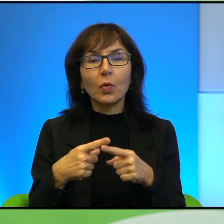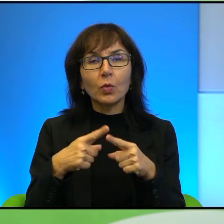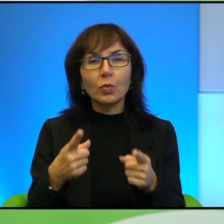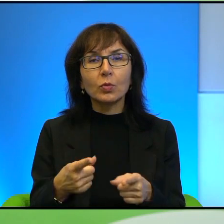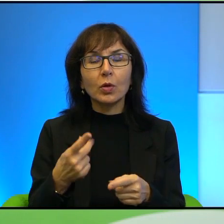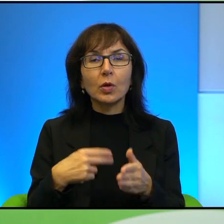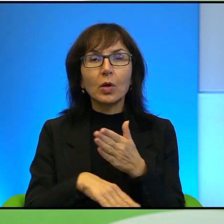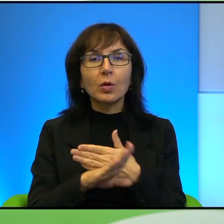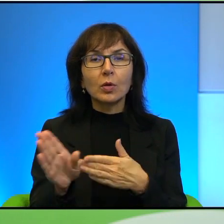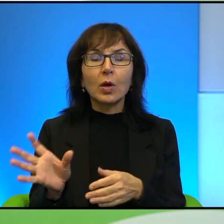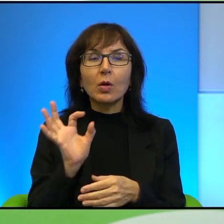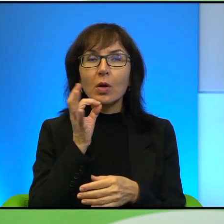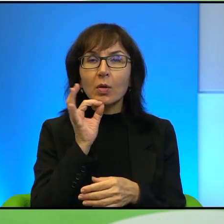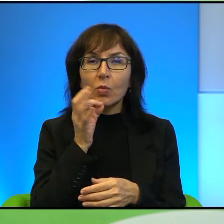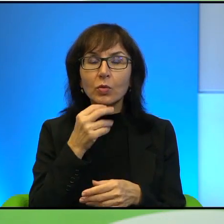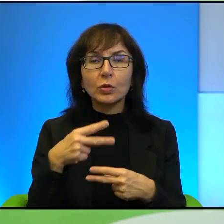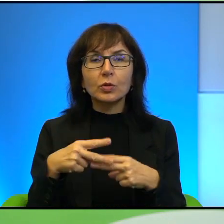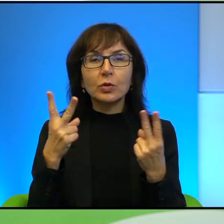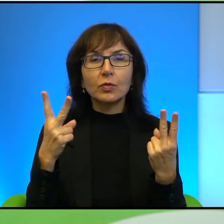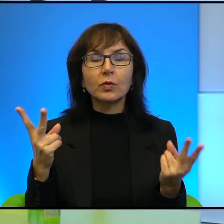najmłodsza reporterka palestyńska, bądź też w ogóle reporterka,